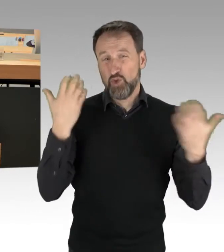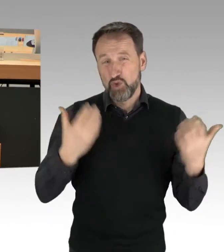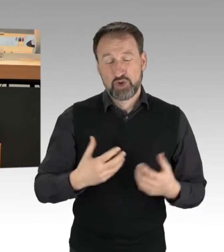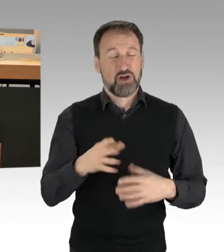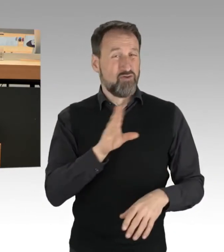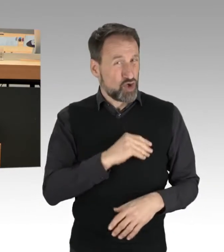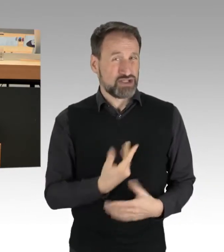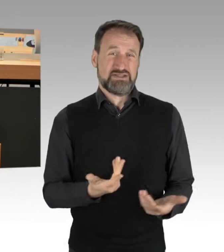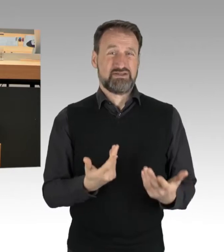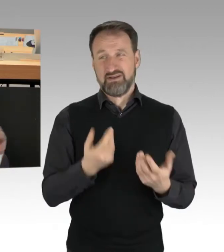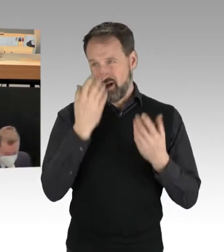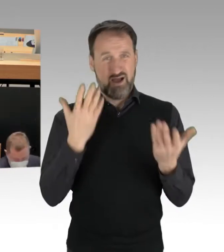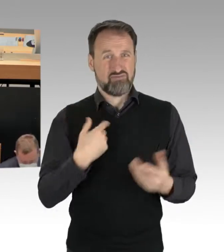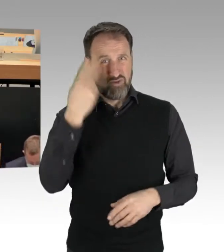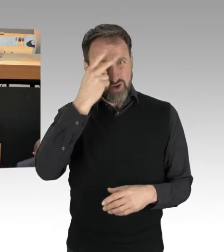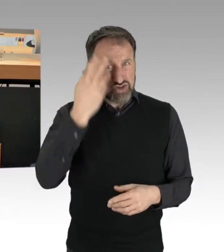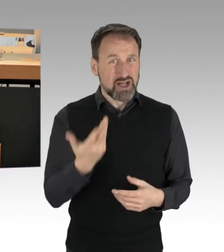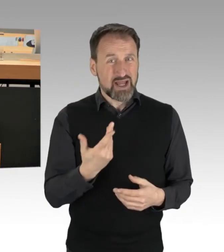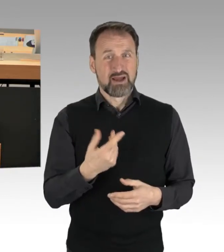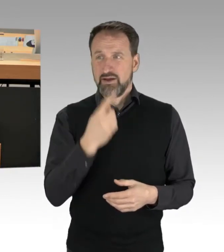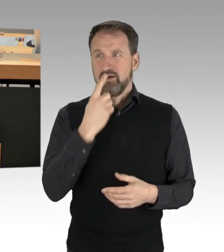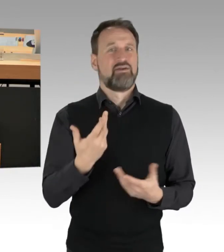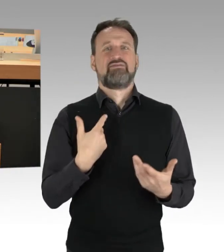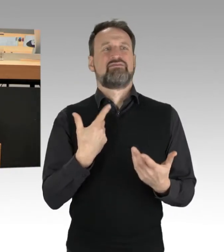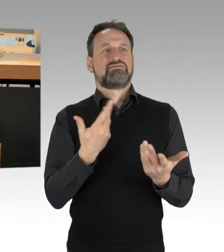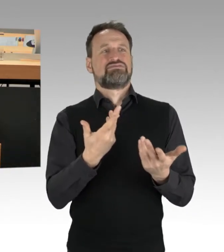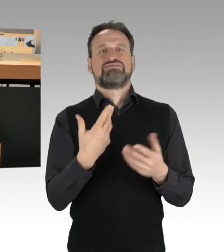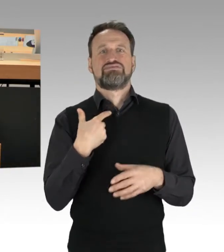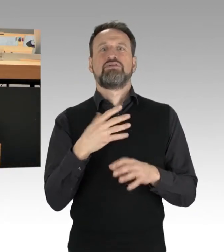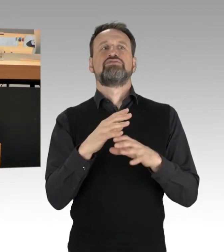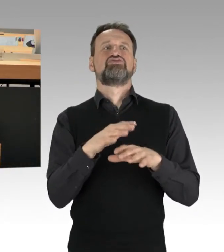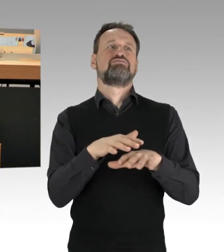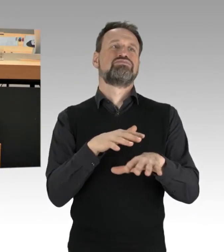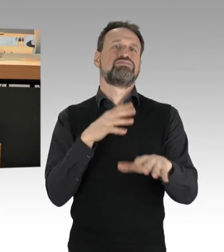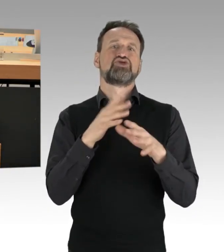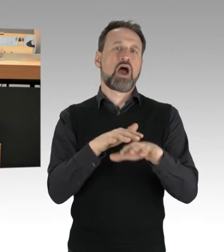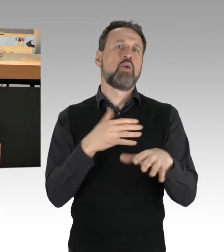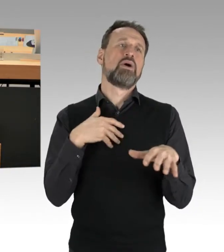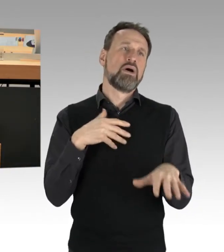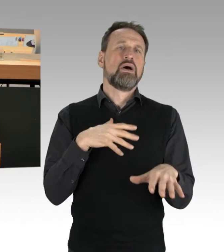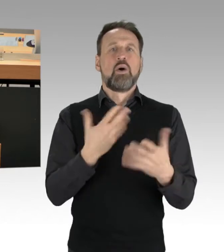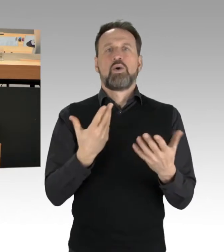wenn man dann im Stau steht und warten muss, keine Frage, aber man muss ganz klar und deutlich sagen: